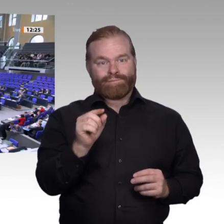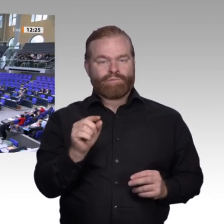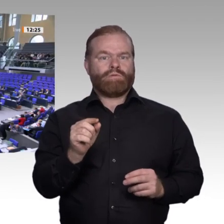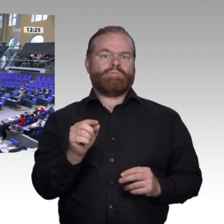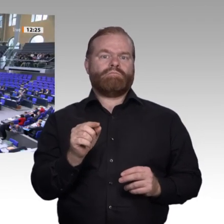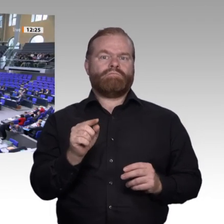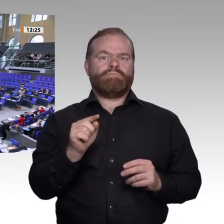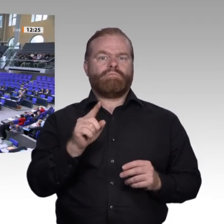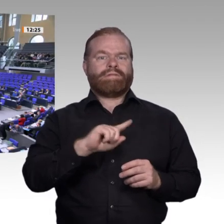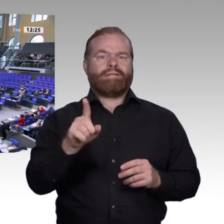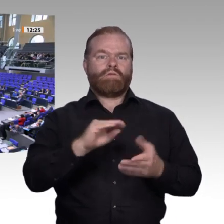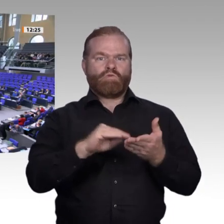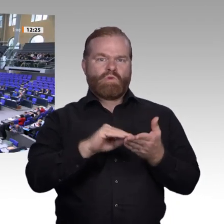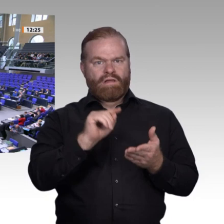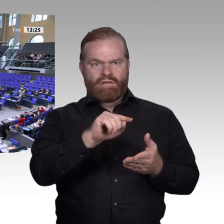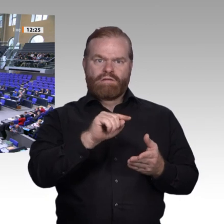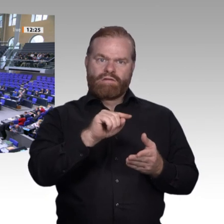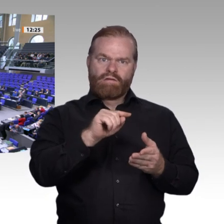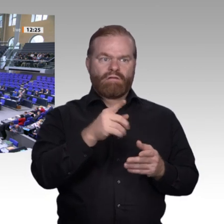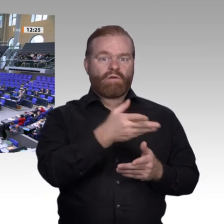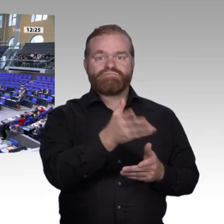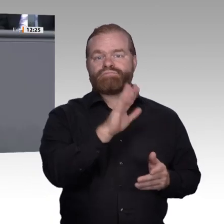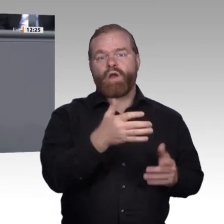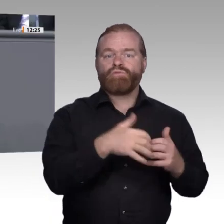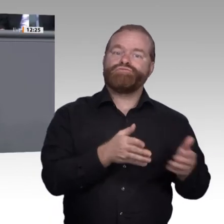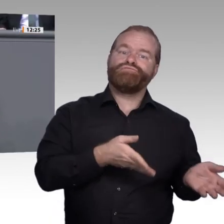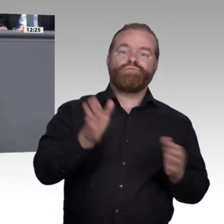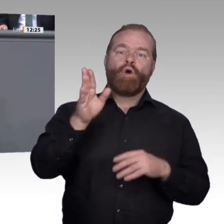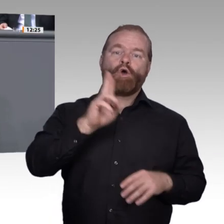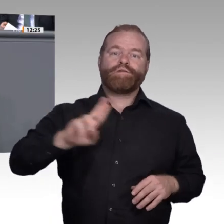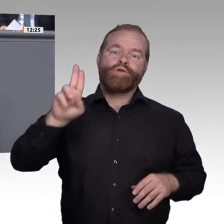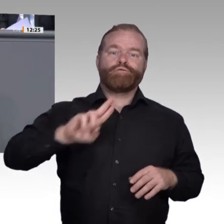Kollegen, es ist also einiges zu tun. Ich bin froh, dass wir bereits viele Punkte